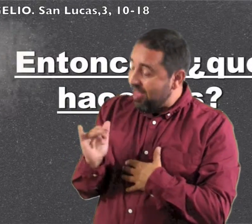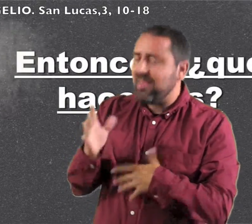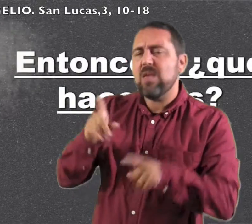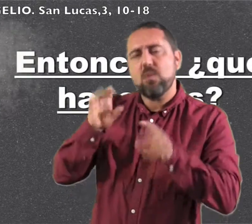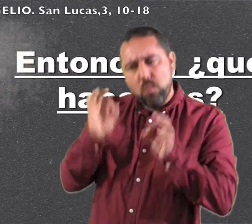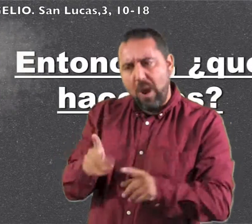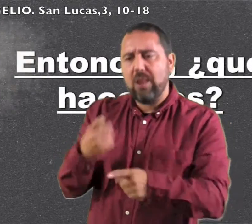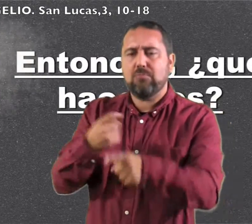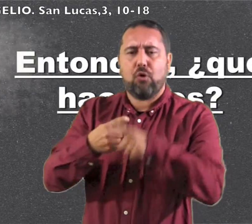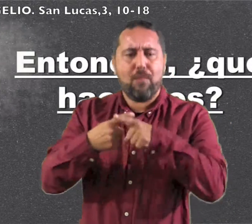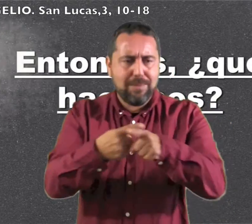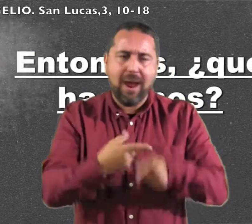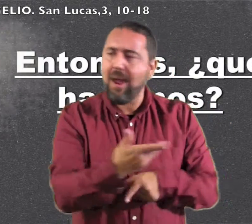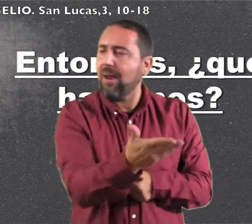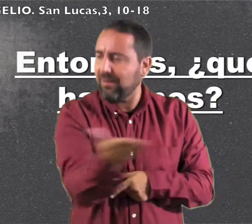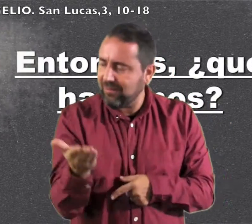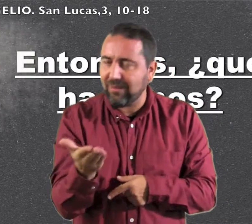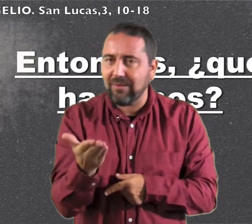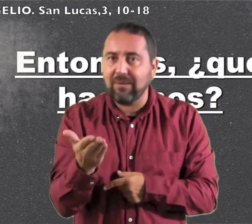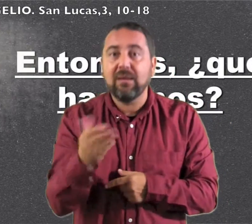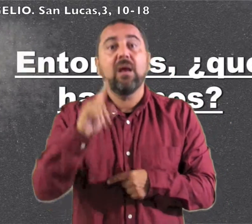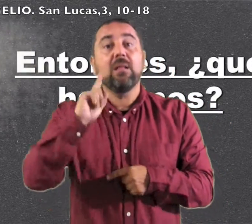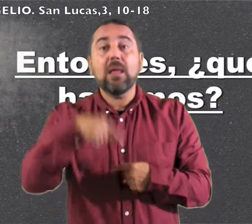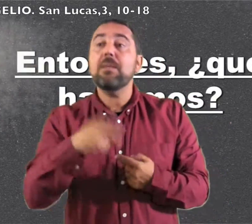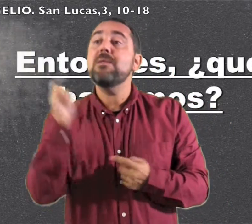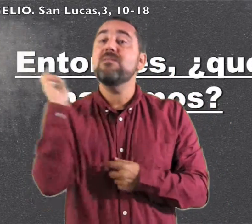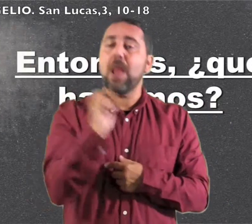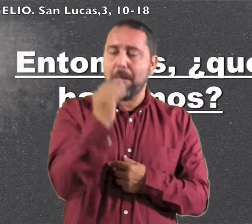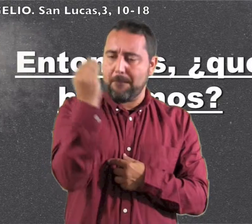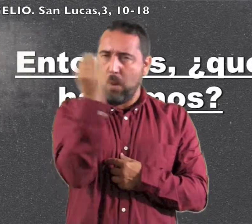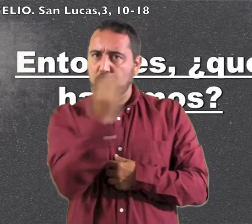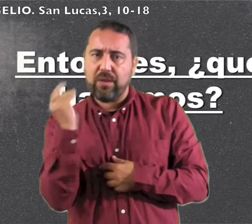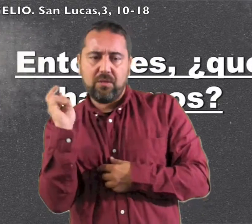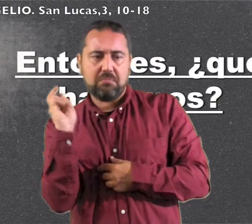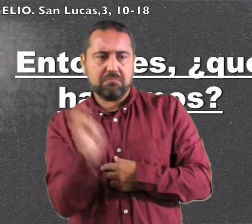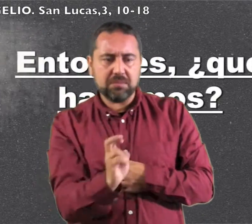comida haga lo mismo. Vinieron también